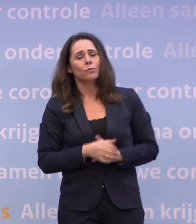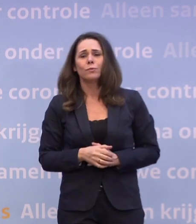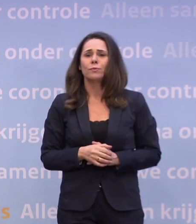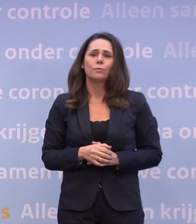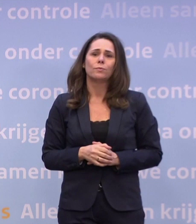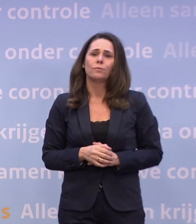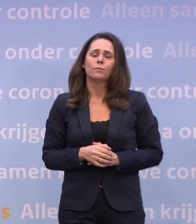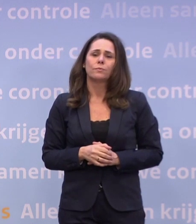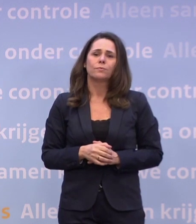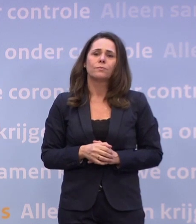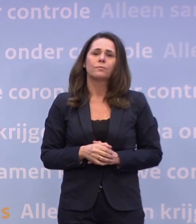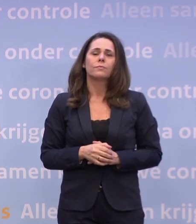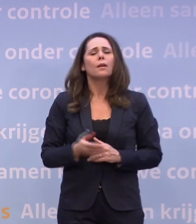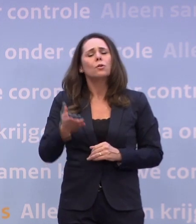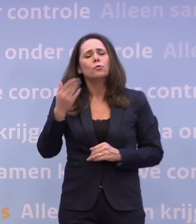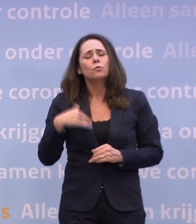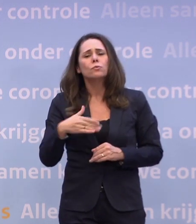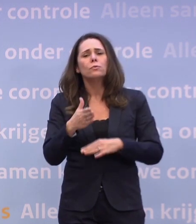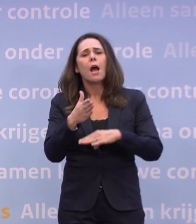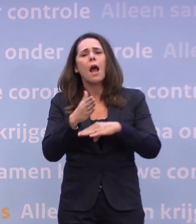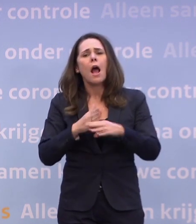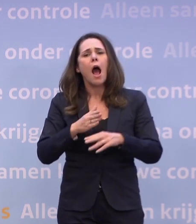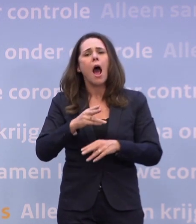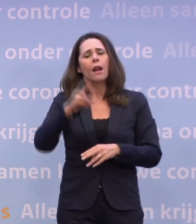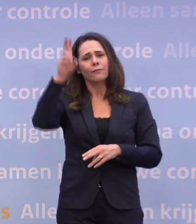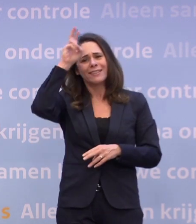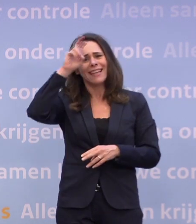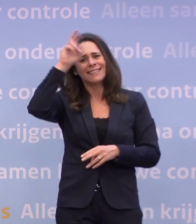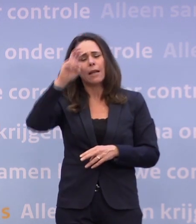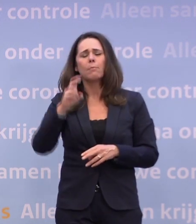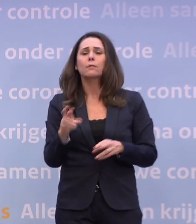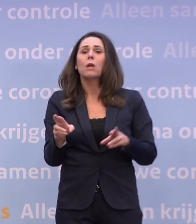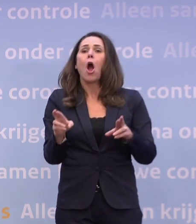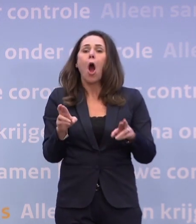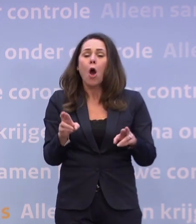We hoopten half december op ongeveer tien intensivecare-opnames per dag te zitten.